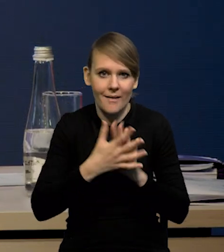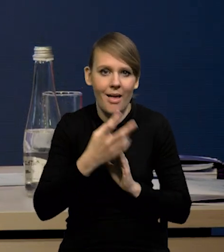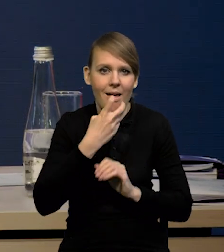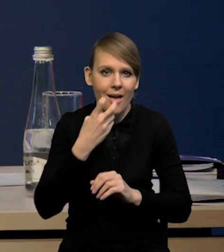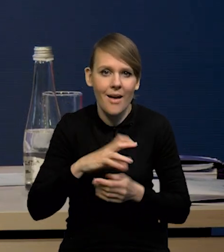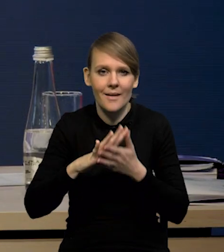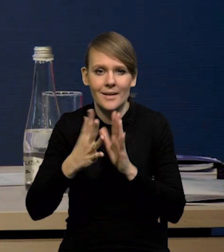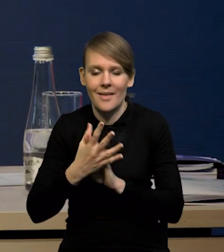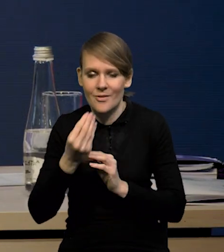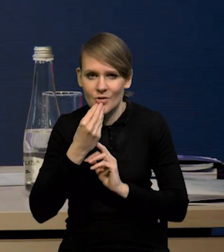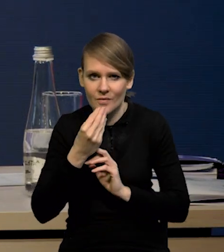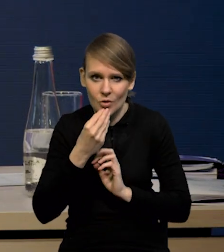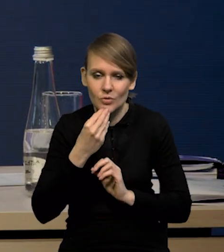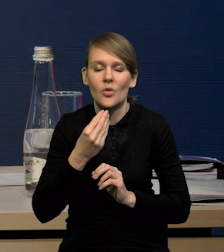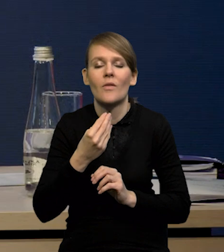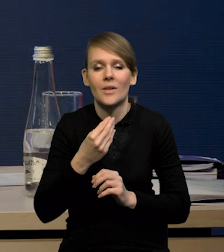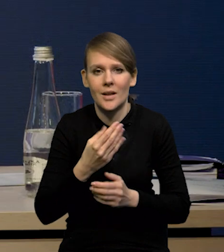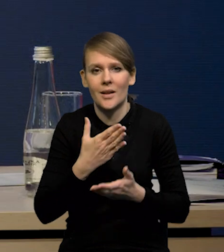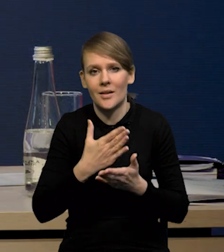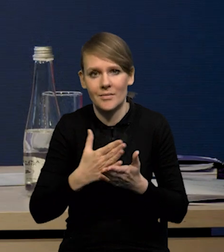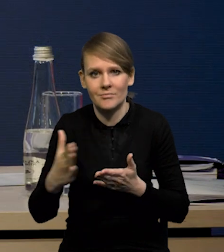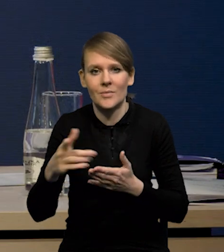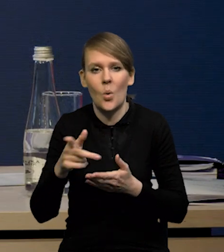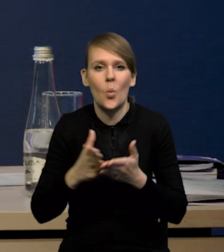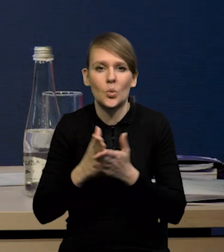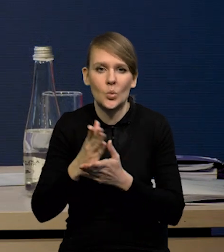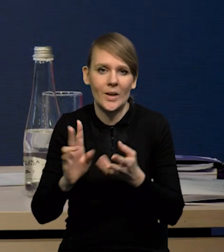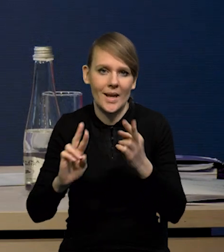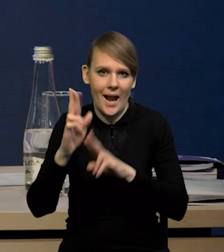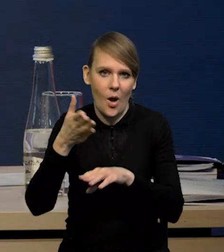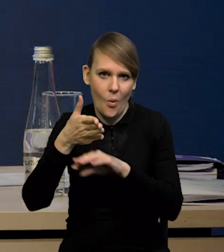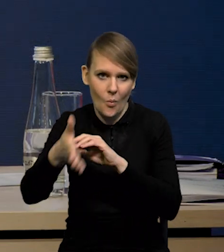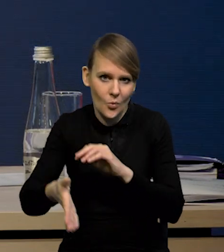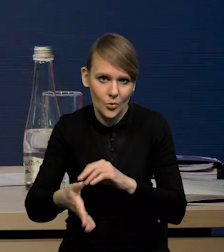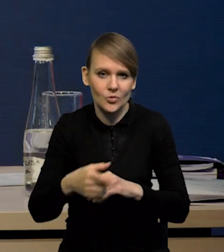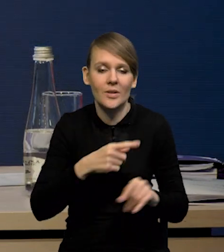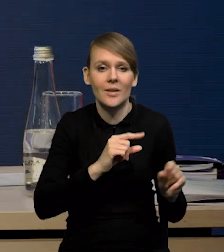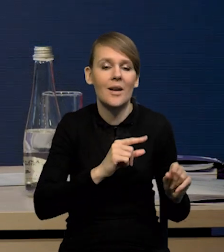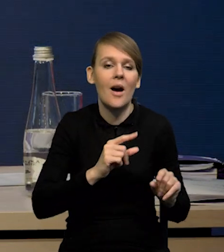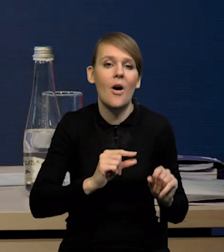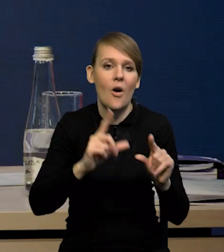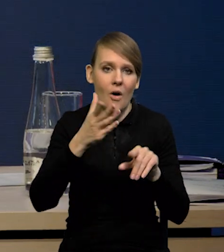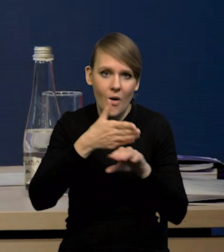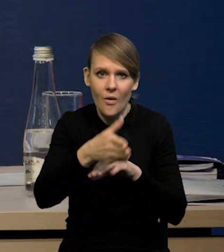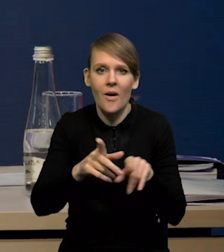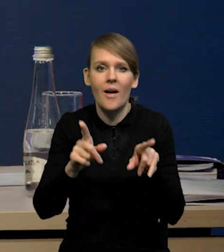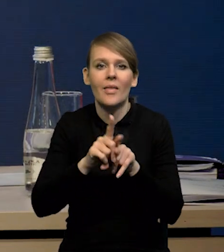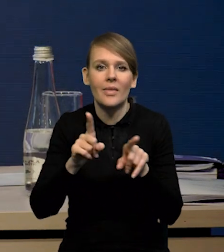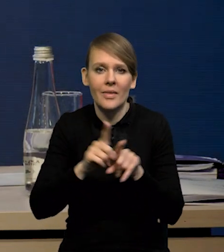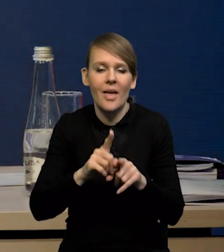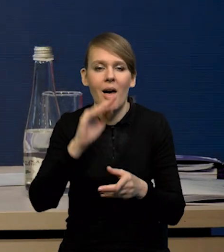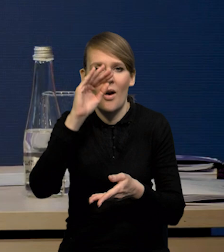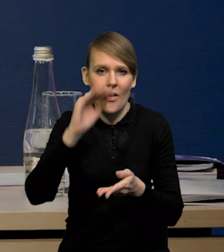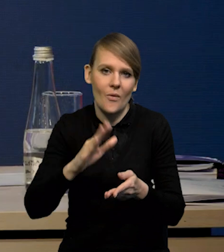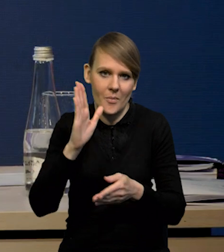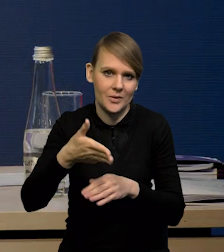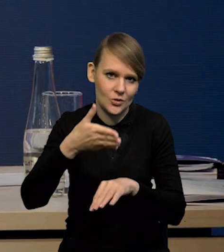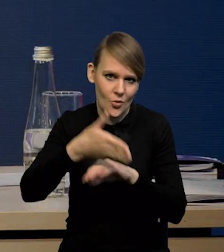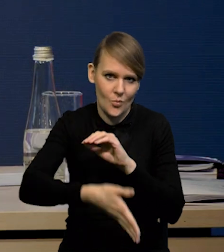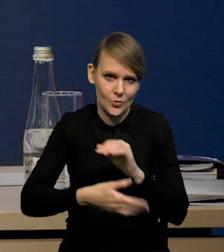rynku żywnościowym, no i stąd te usługi reagują z opóźnieniem. Tak, jak rosły z opóźnieniem, tak samo będzie ich dynamika też się obniżała z pewnym opóźnieniem.